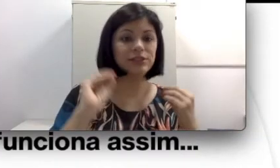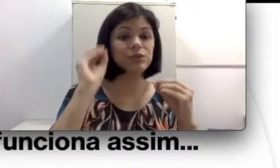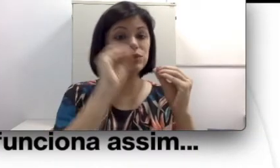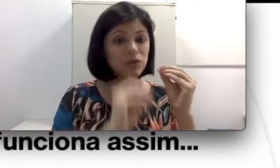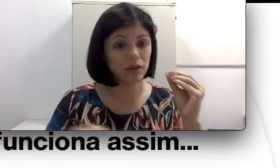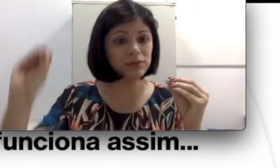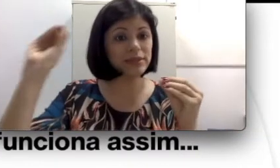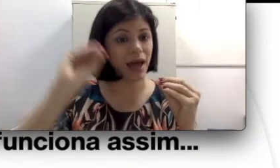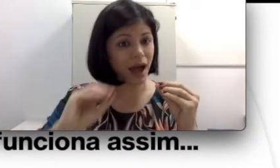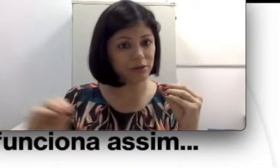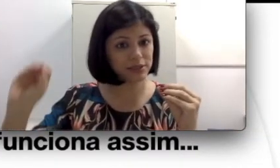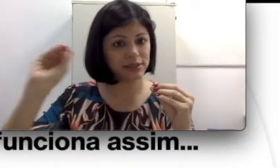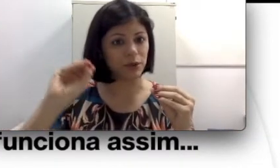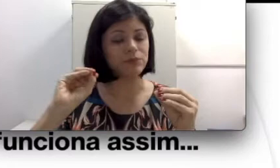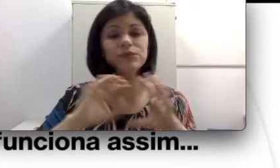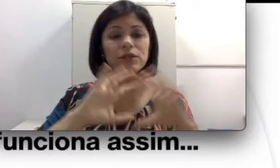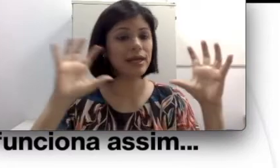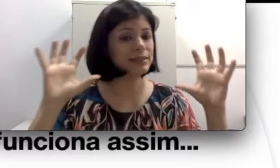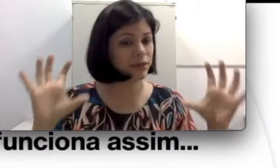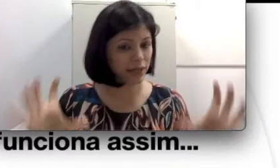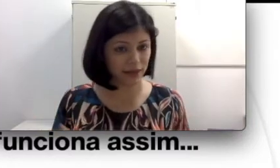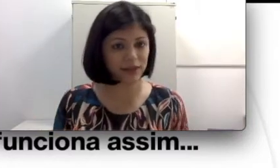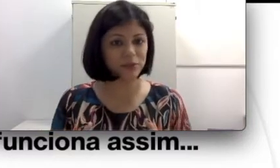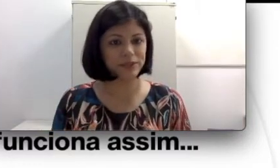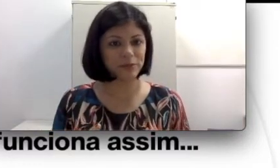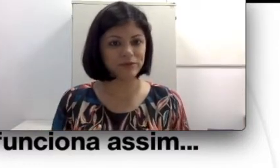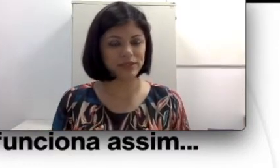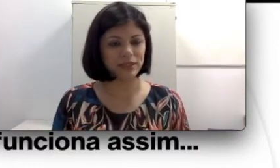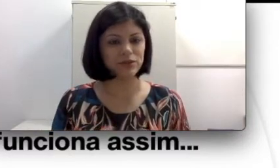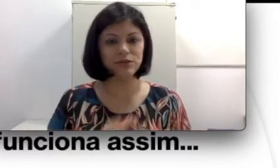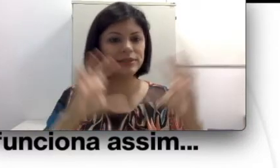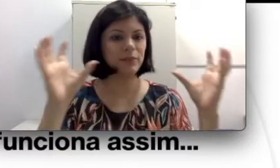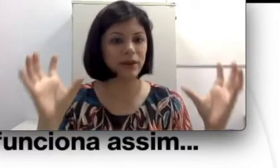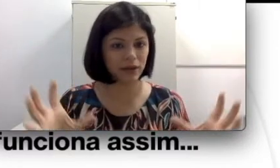os órgãos da audição, toda essa orelha que eu mostrei para vocês, todo esse aparelho